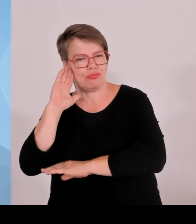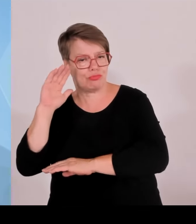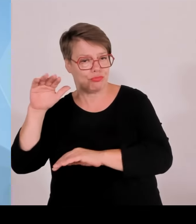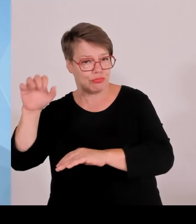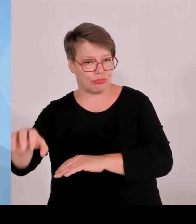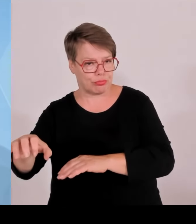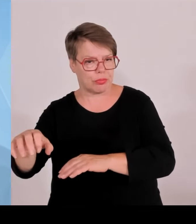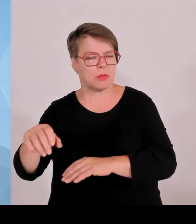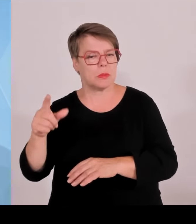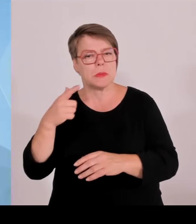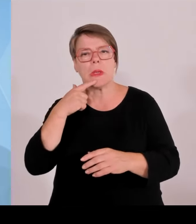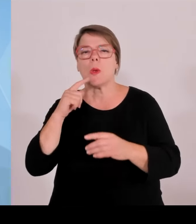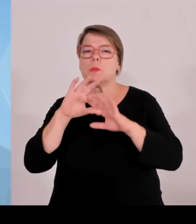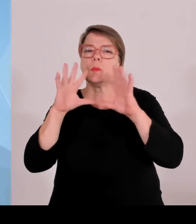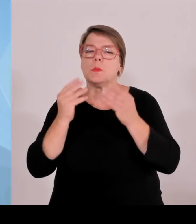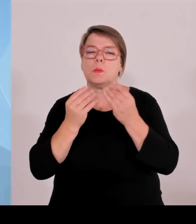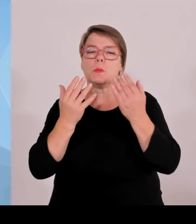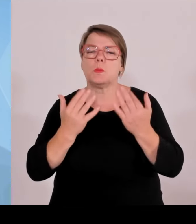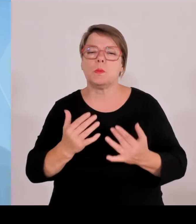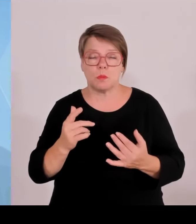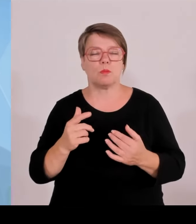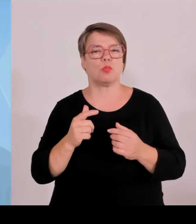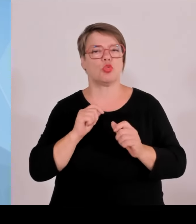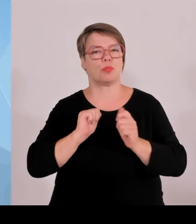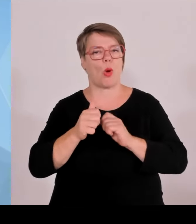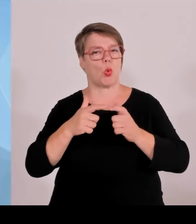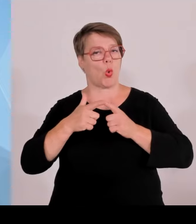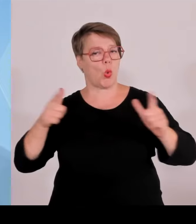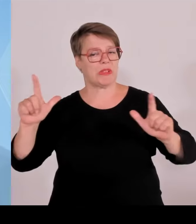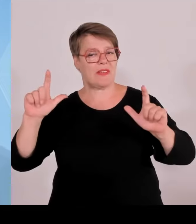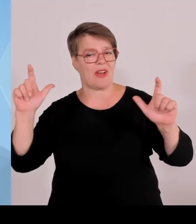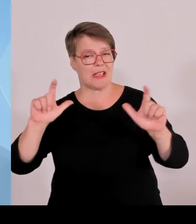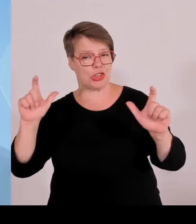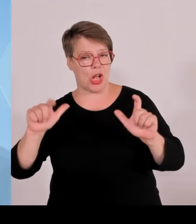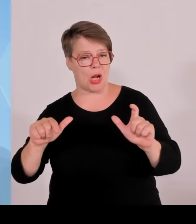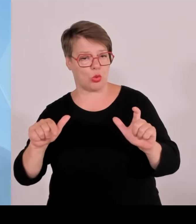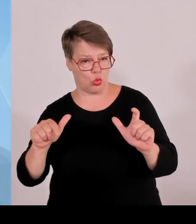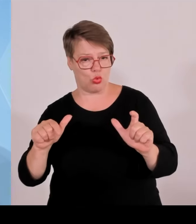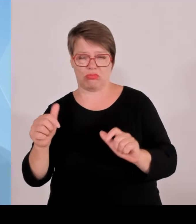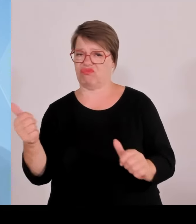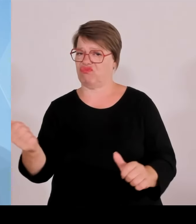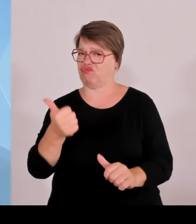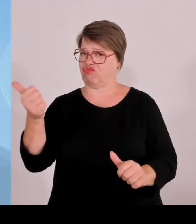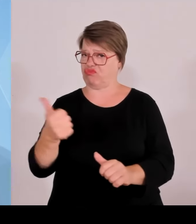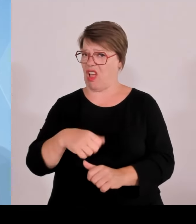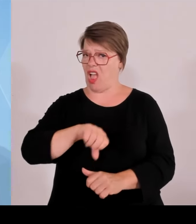sicherer und weltoffener Gastgeber präsentieren. Die umfangreichen Sicherheitsvorbereitungen und